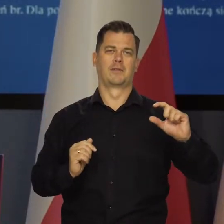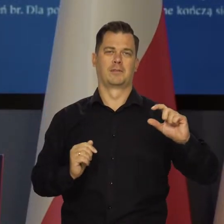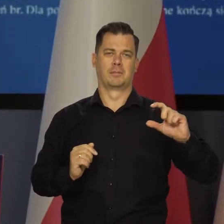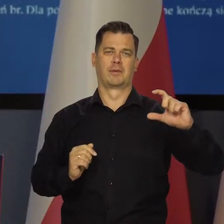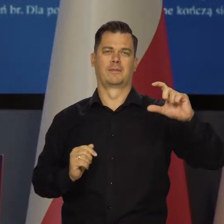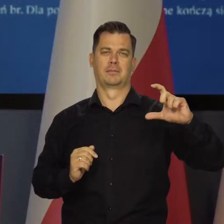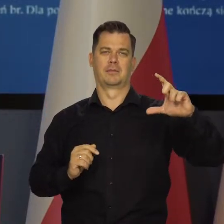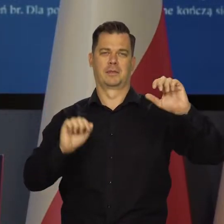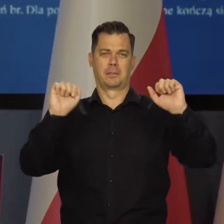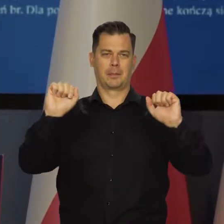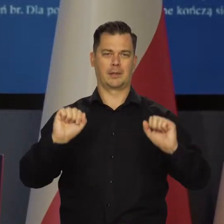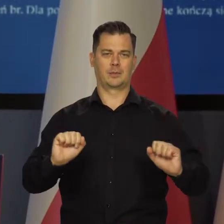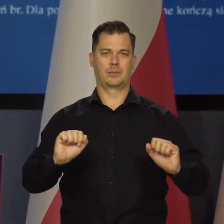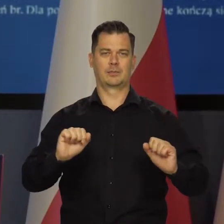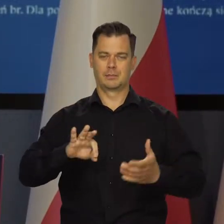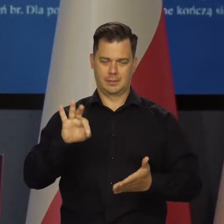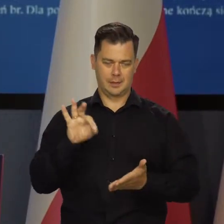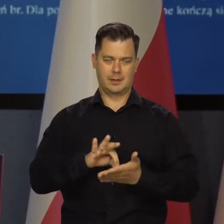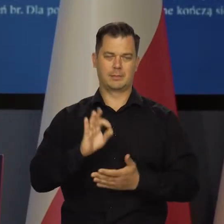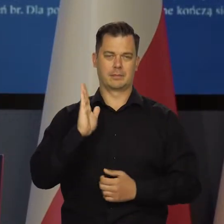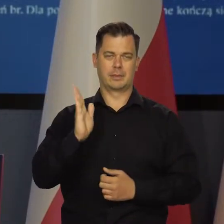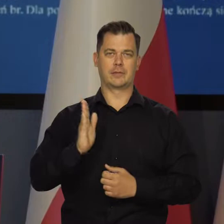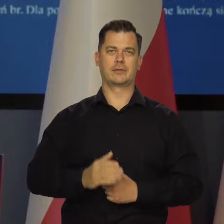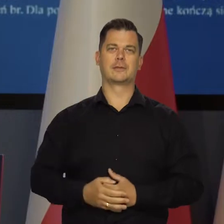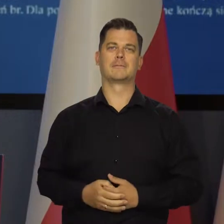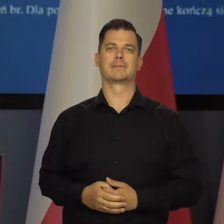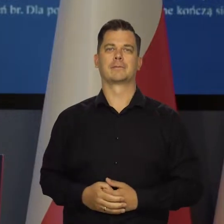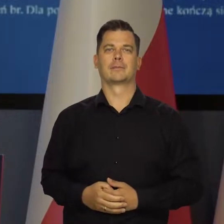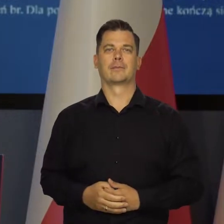zacieśniania i podwyższania stóp procentowych.